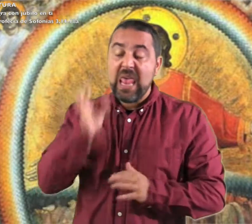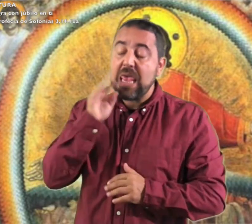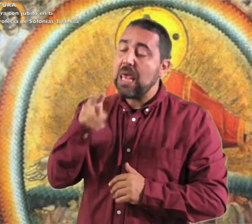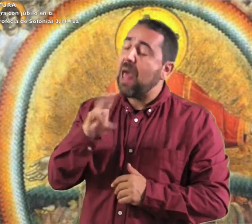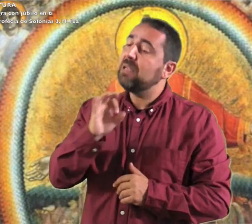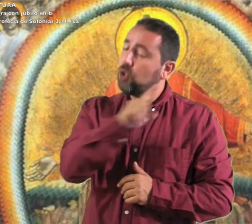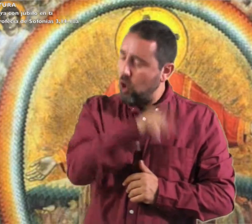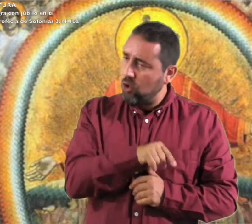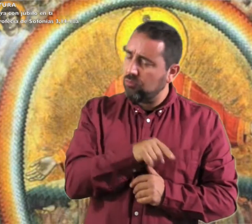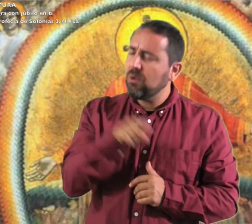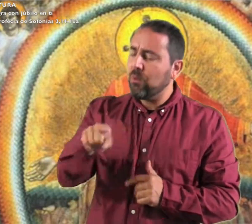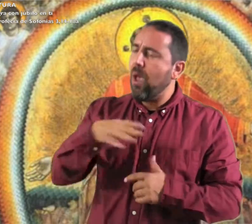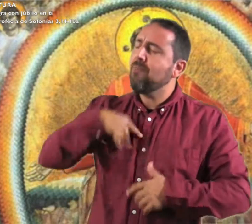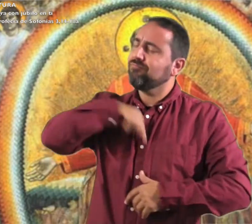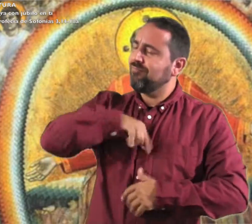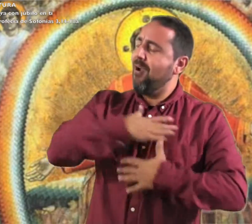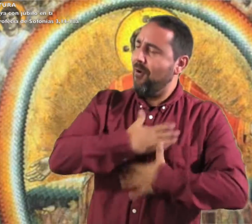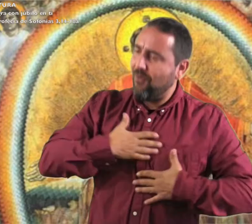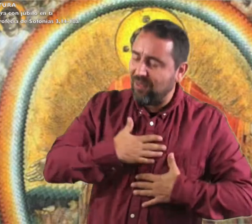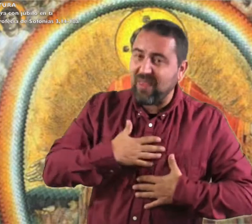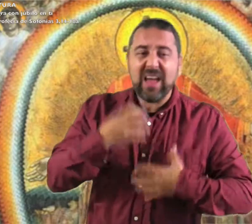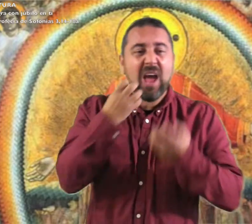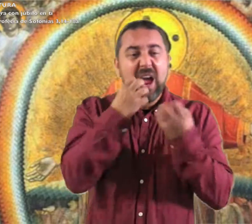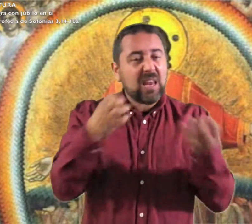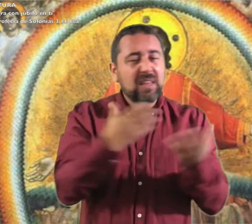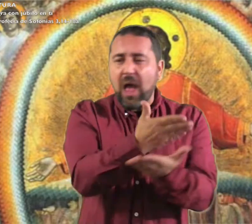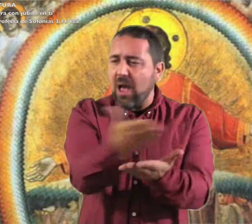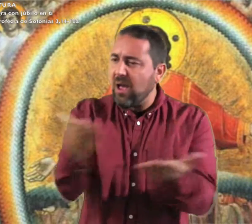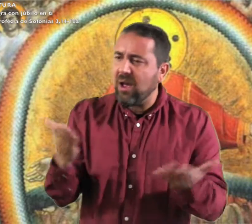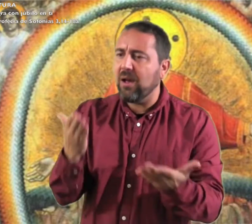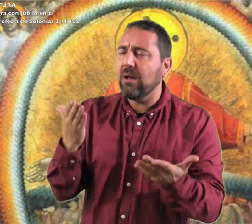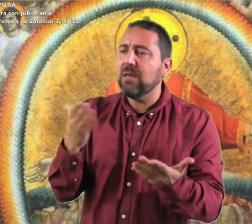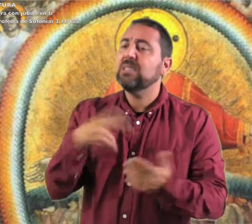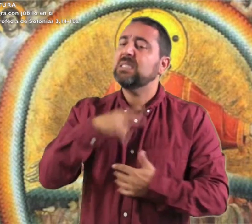Regocíjate, hija de Sión